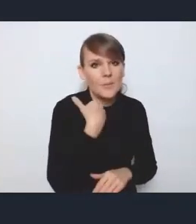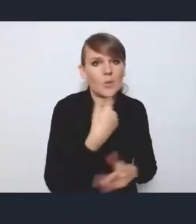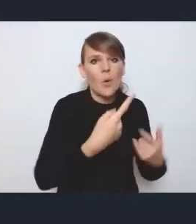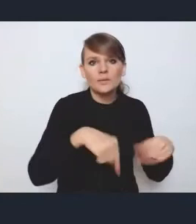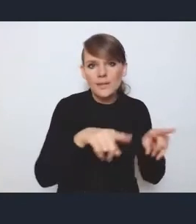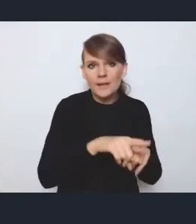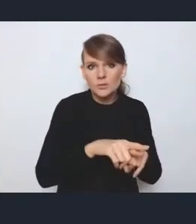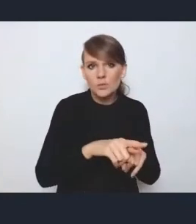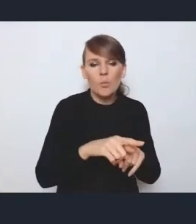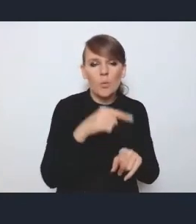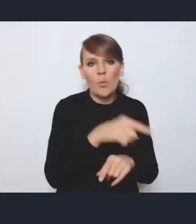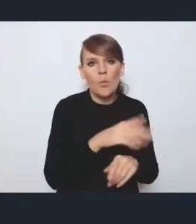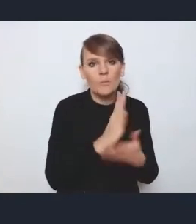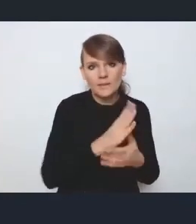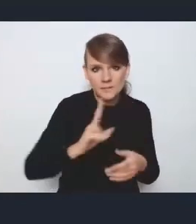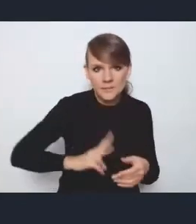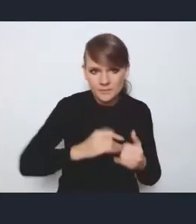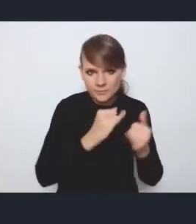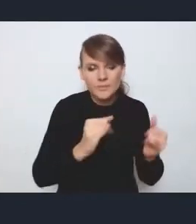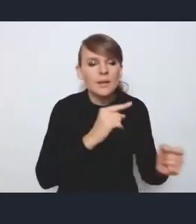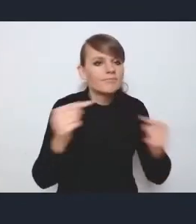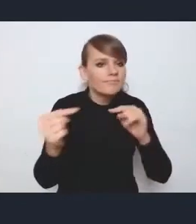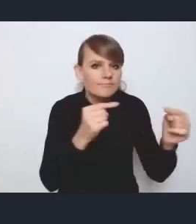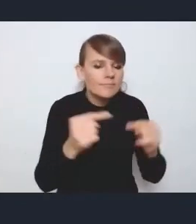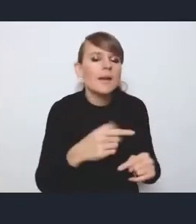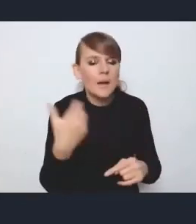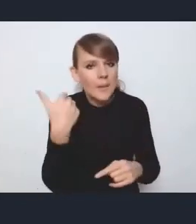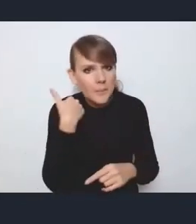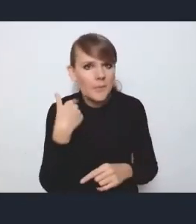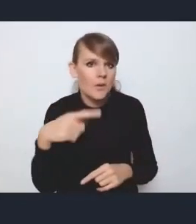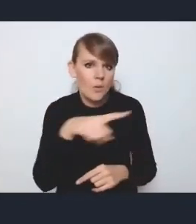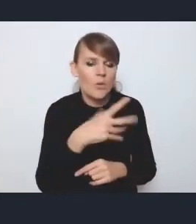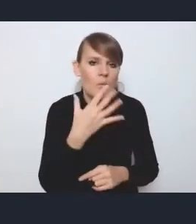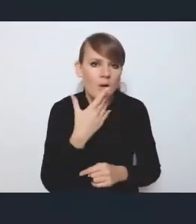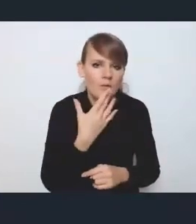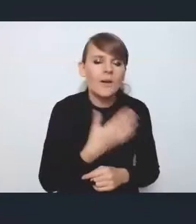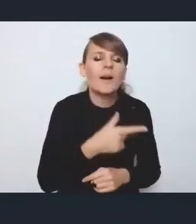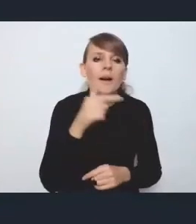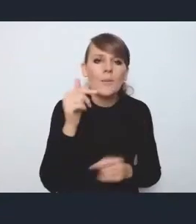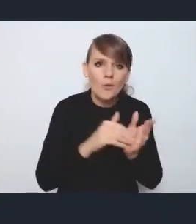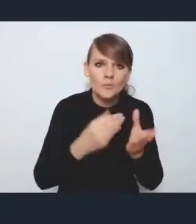padały postulaty, aby w większym zakresie włączyć samorządy